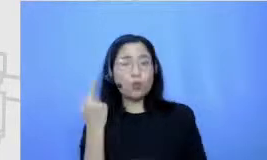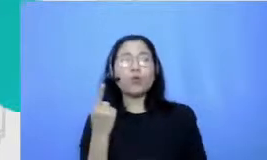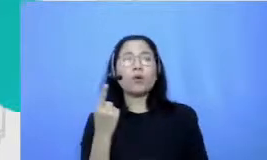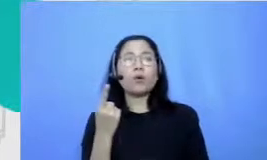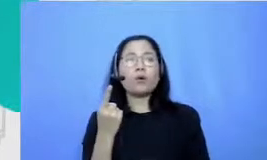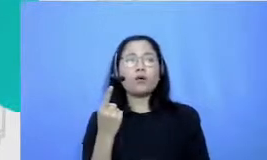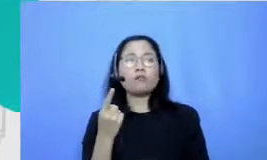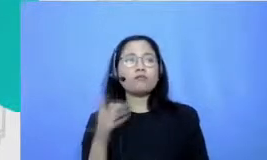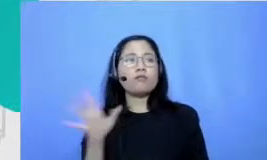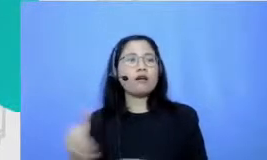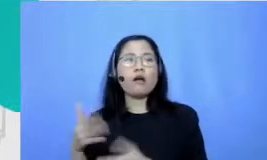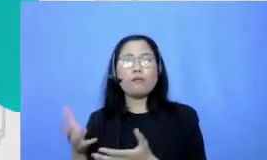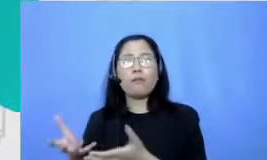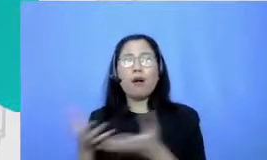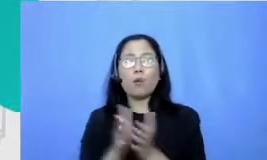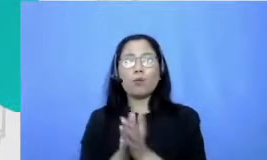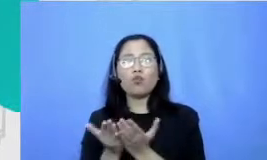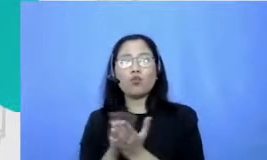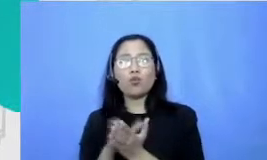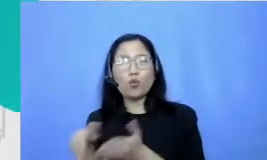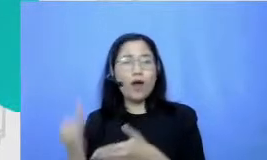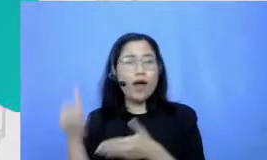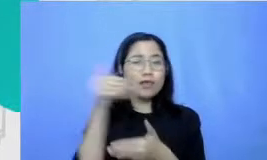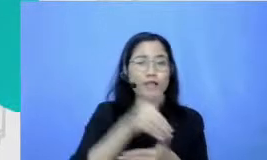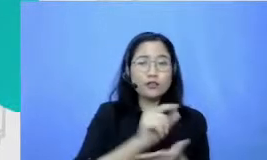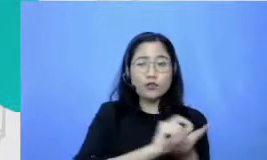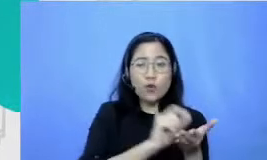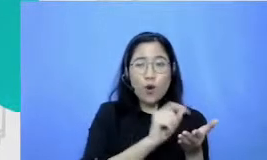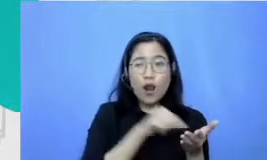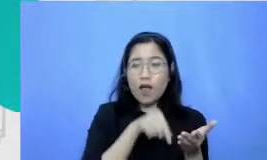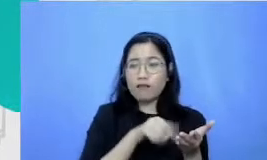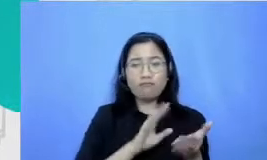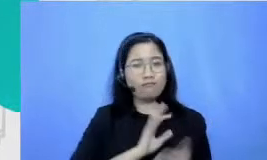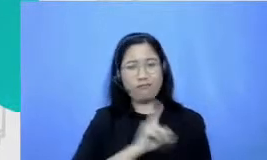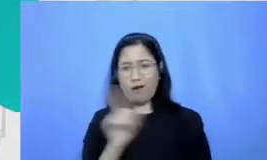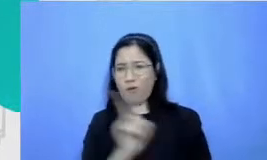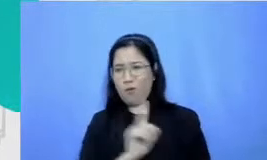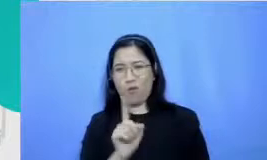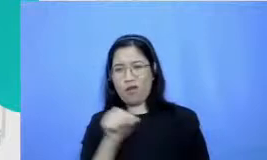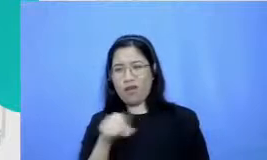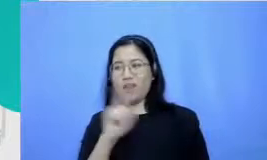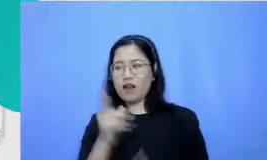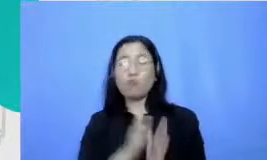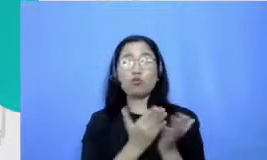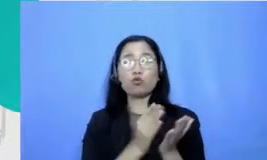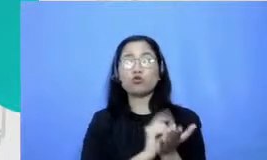atau bahan-bahan bacaan lain selain mata buku pelajaran ke sekolah jadi aku suka diem-diem